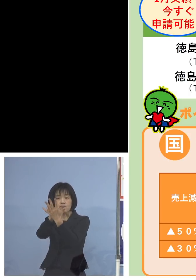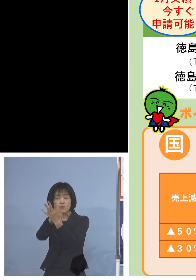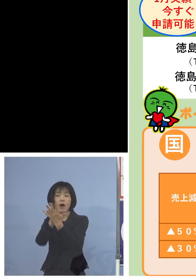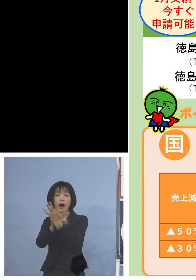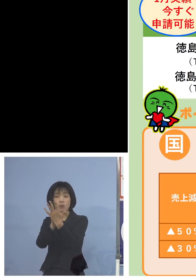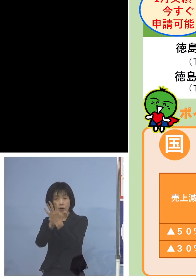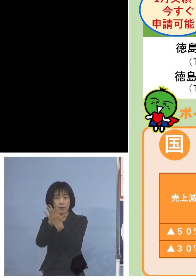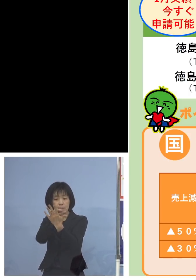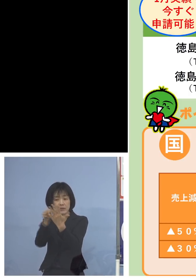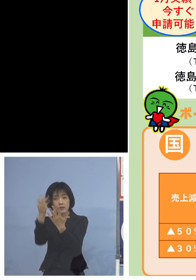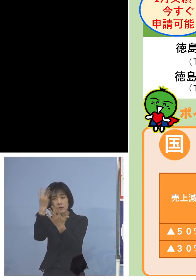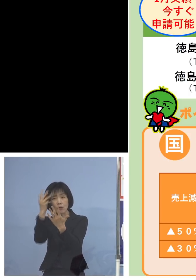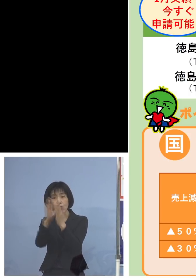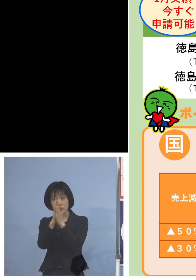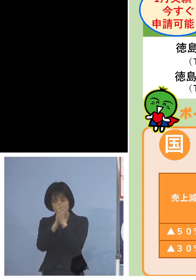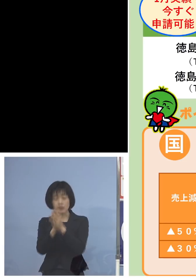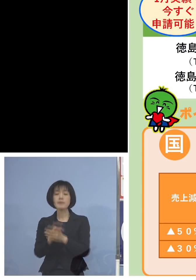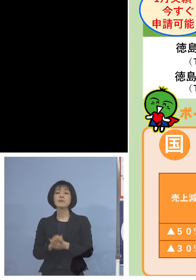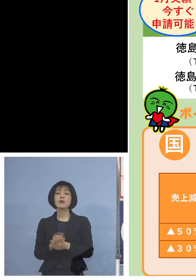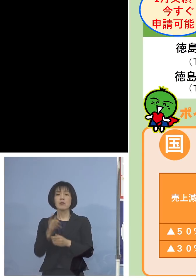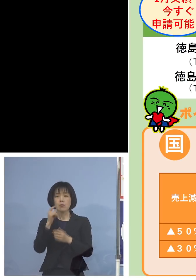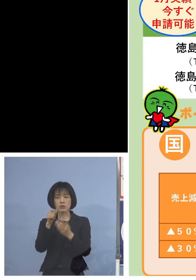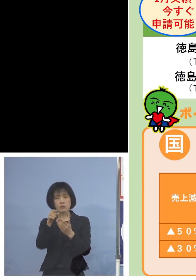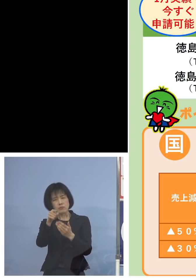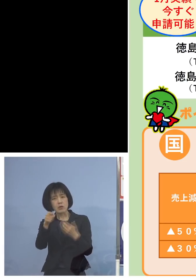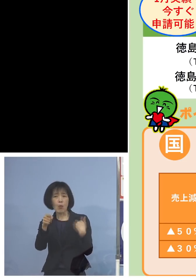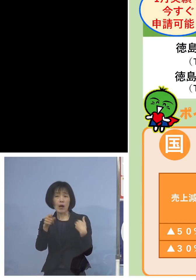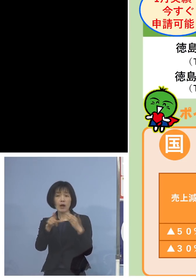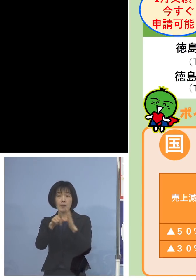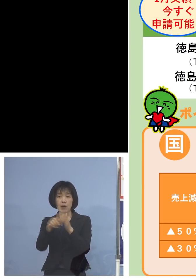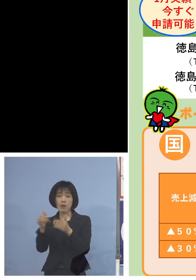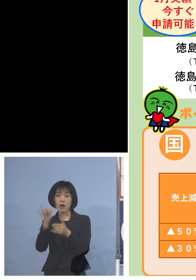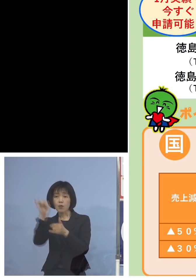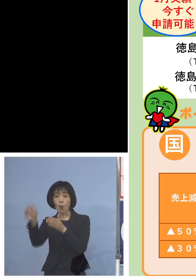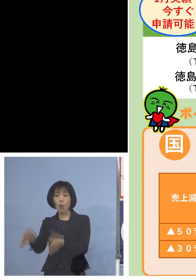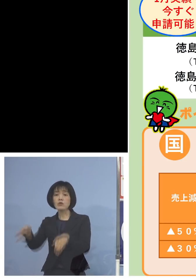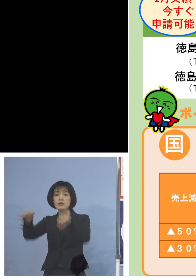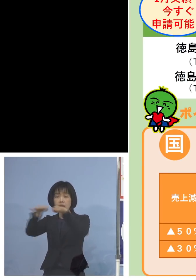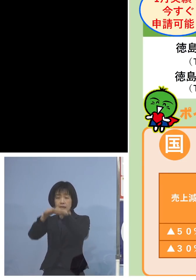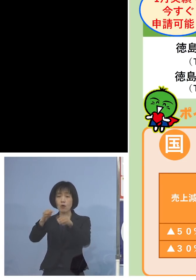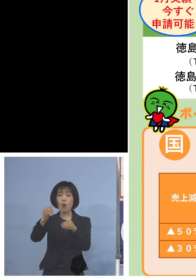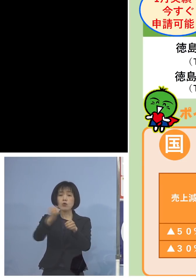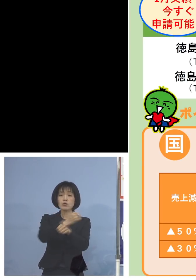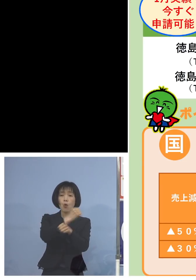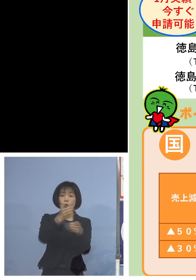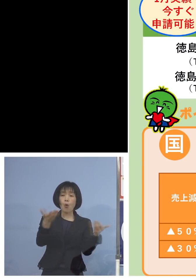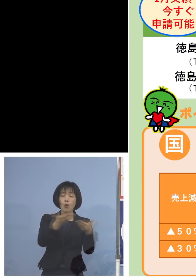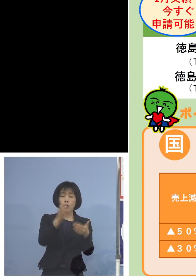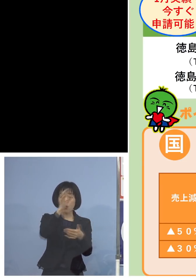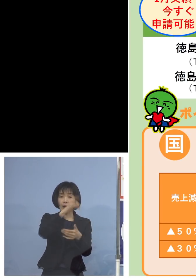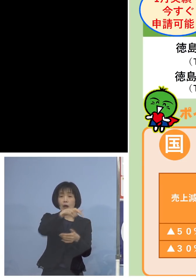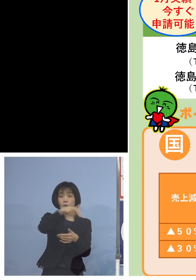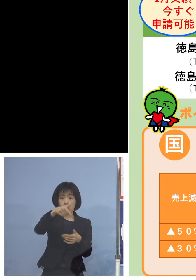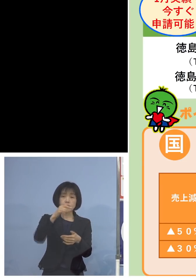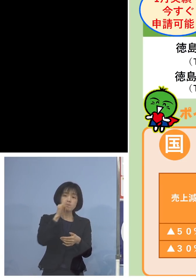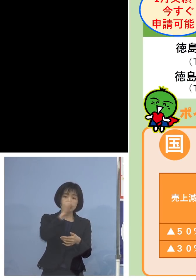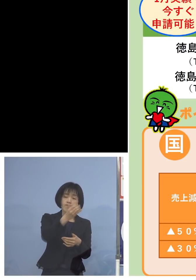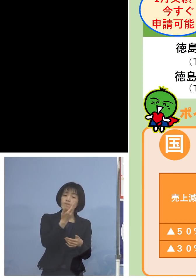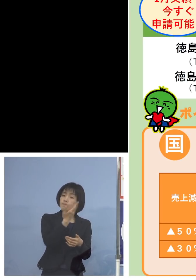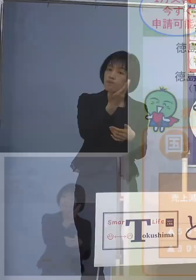また少し分からなければ 先ほどのコールセンター あるいは県の商工労働観光部の方に お問い合わせをいただければと思います